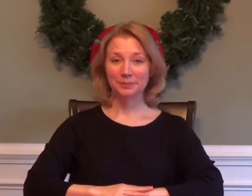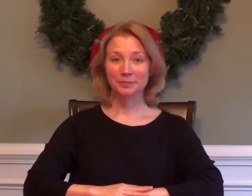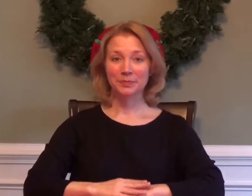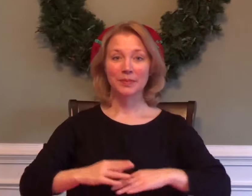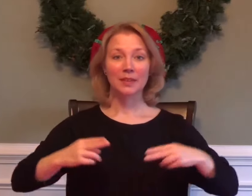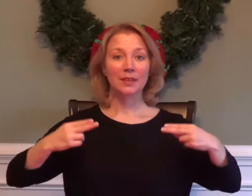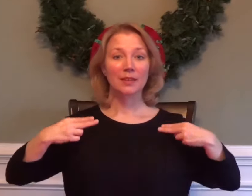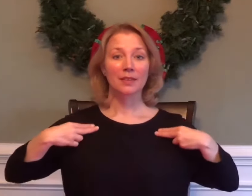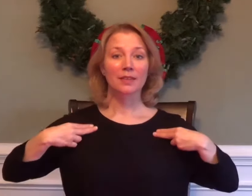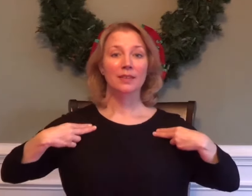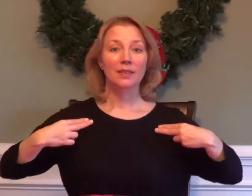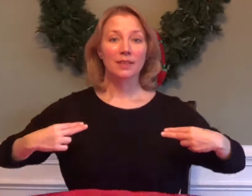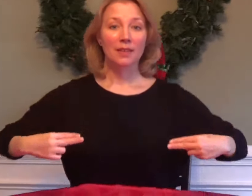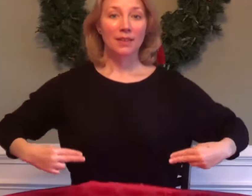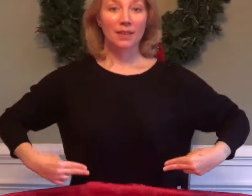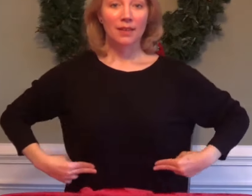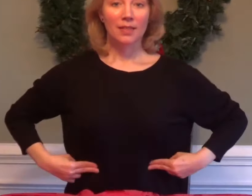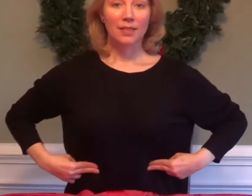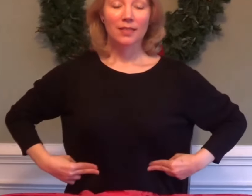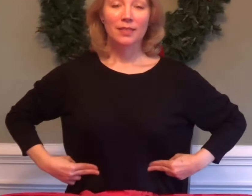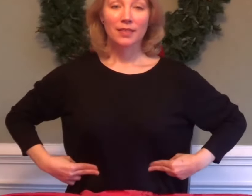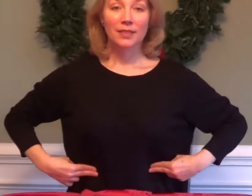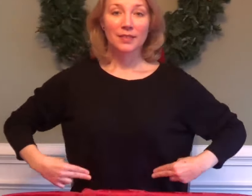HEALTH